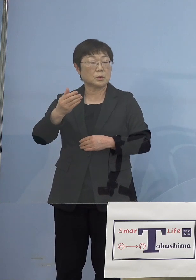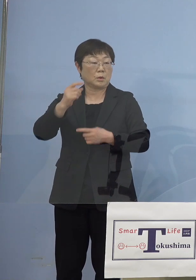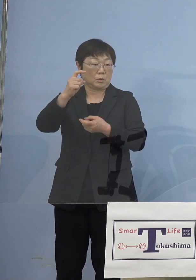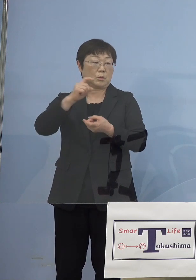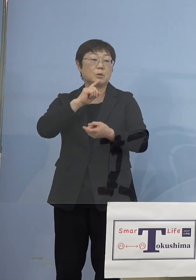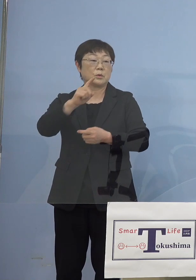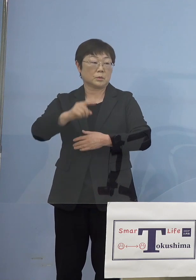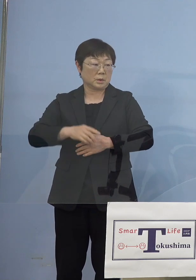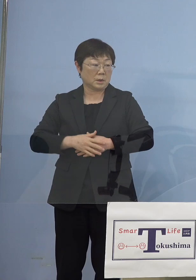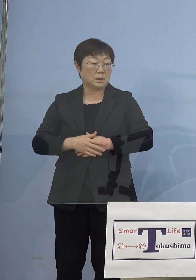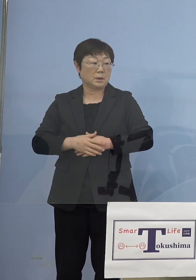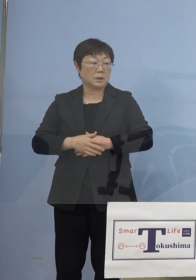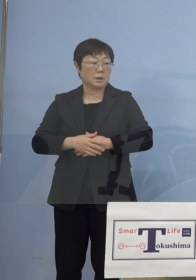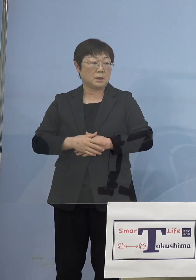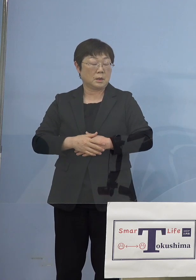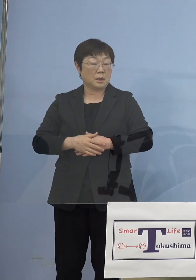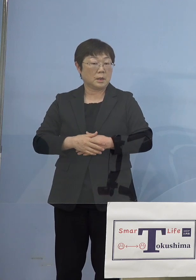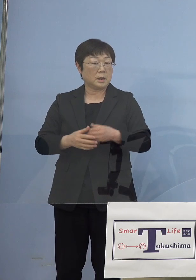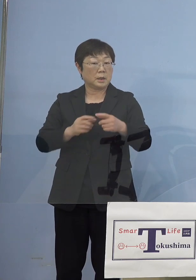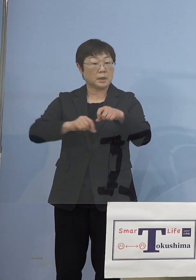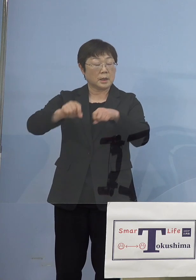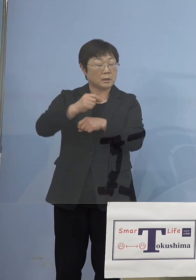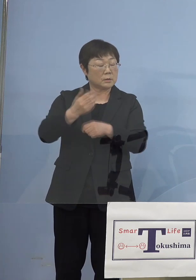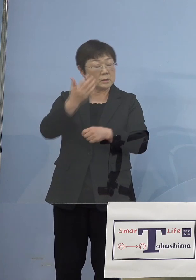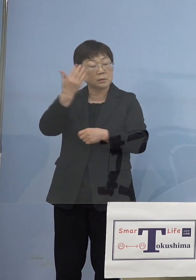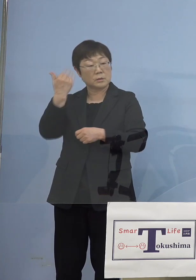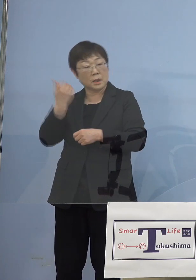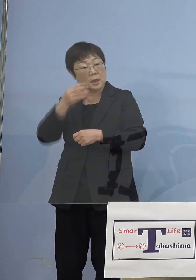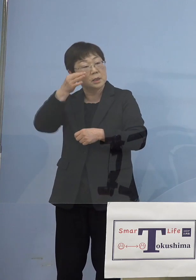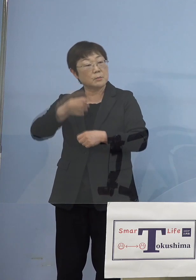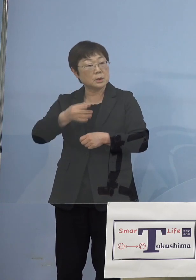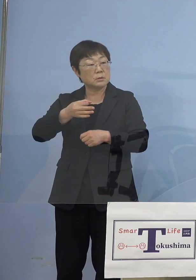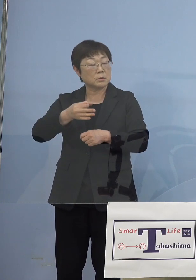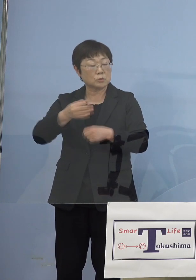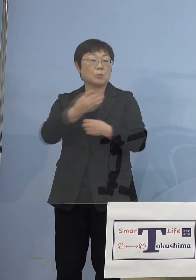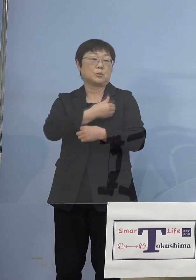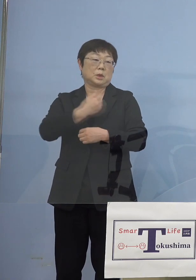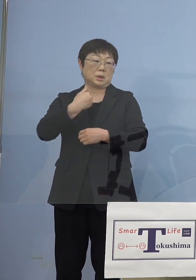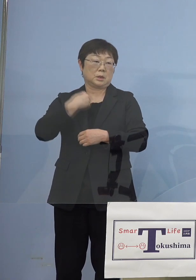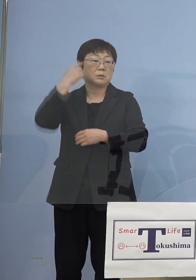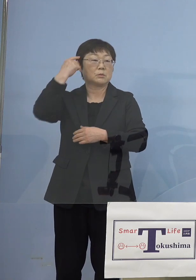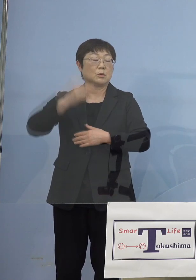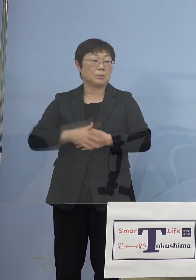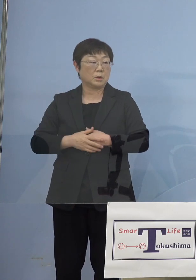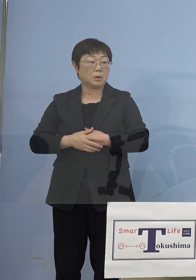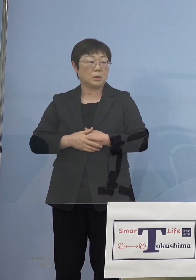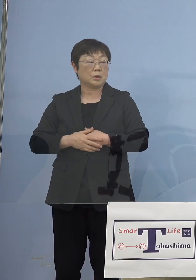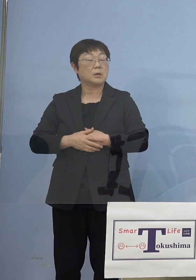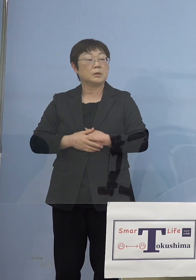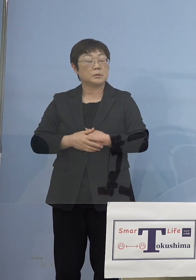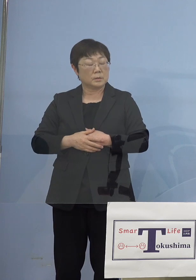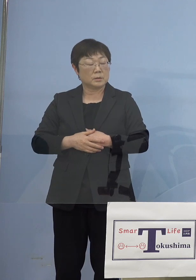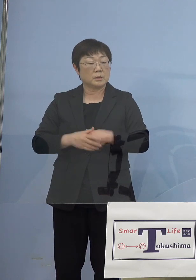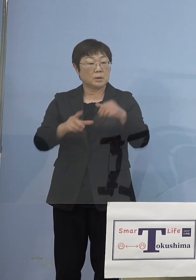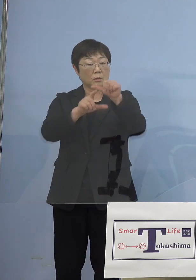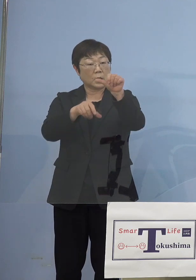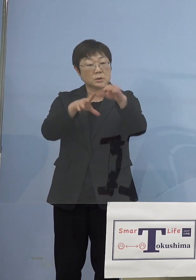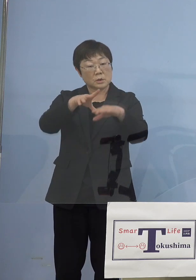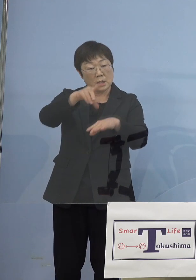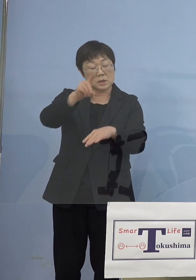逆にだから振り返って ということも可能なのかなと思うんですよね 月の初めに かなりのピークが来たわけですけど